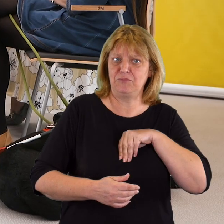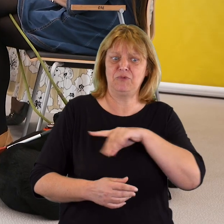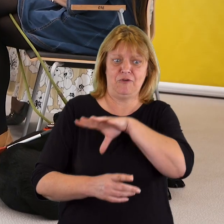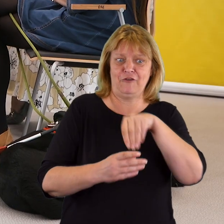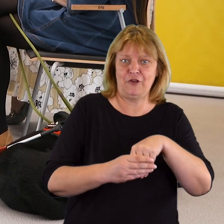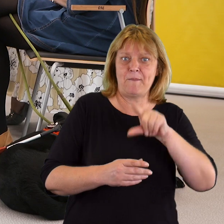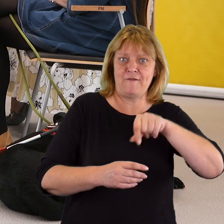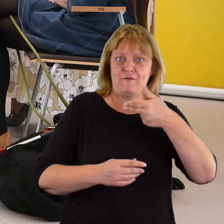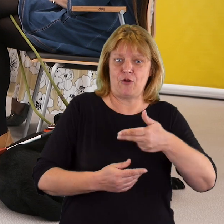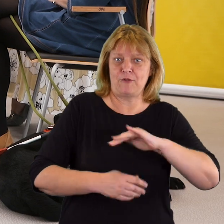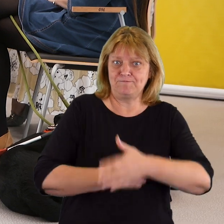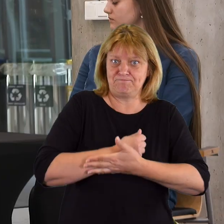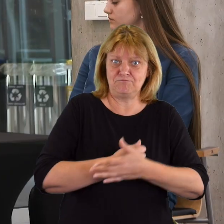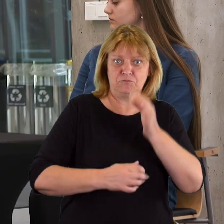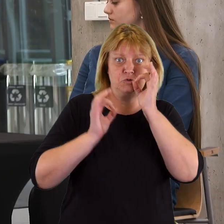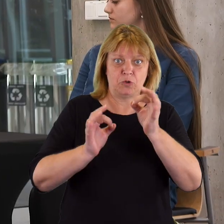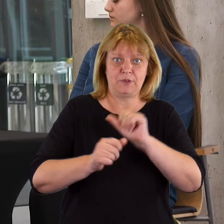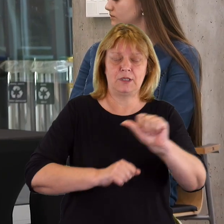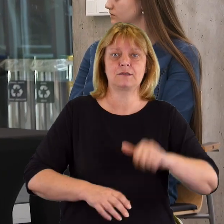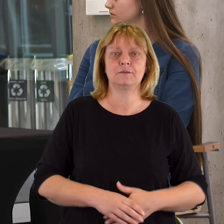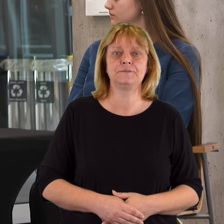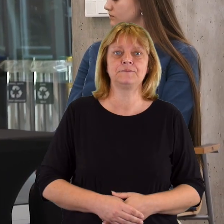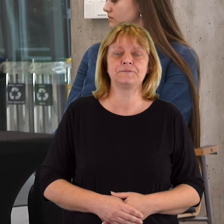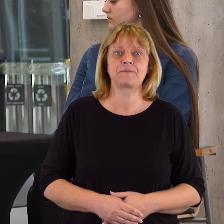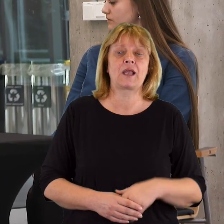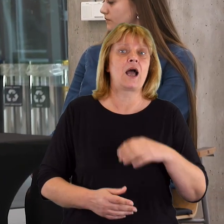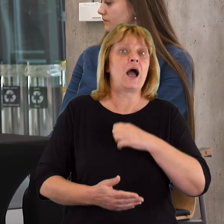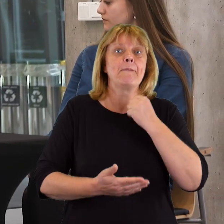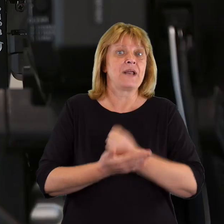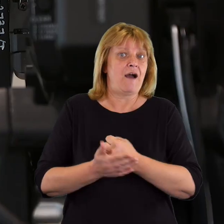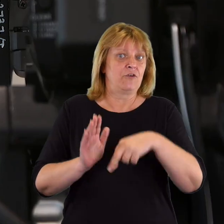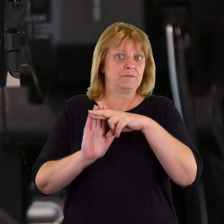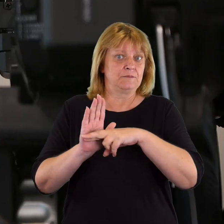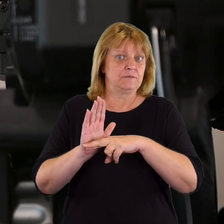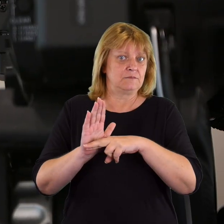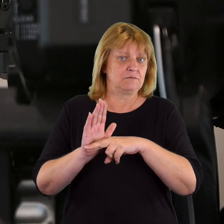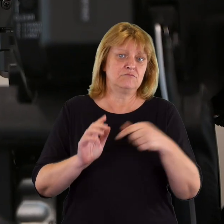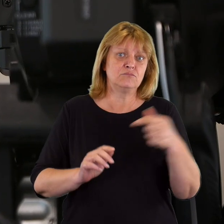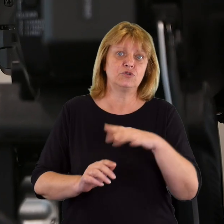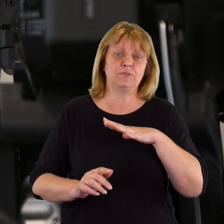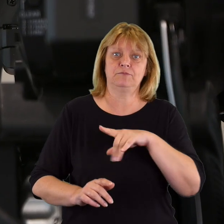w które zaangażowane PFRON jest naprawdę skuteczne z punktu widzenia prawa musimy dbać o dostępność.